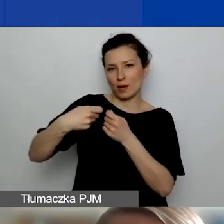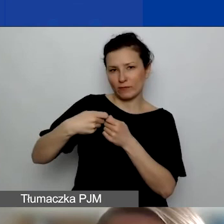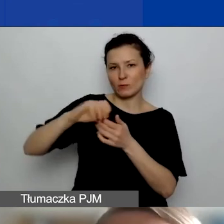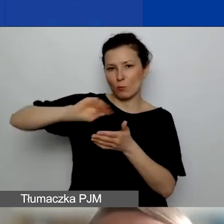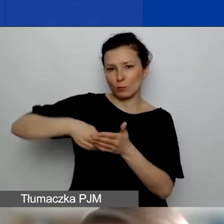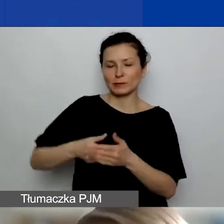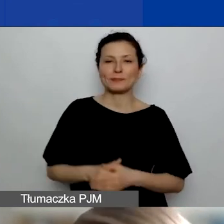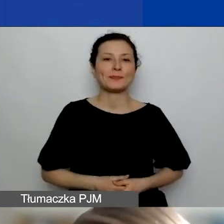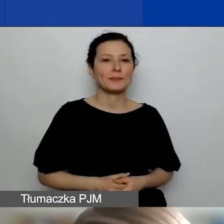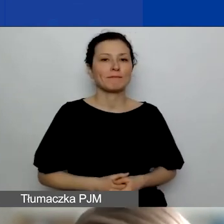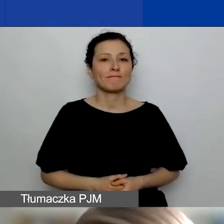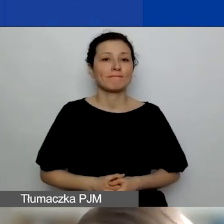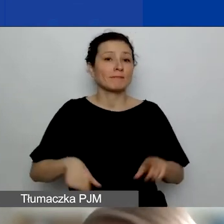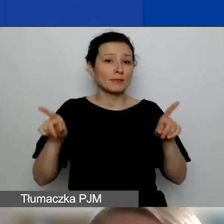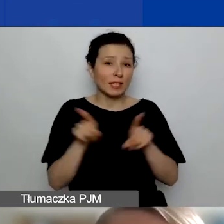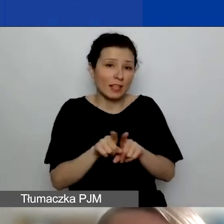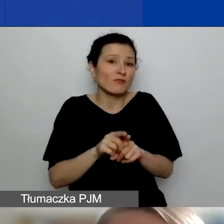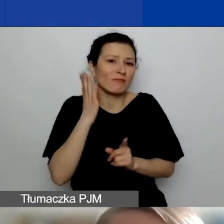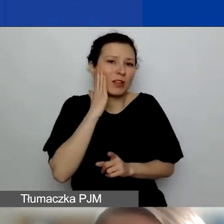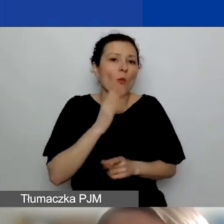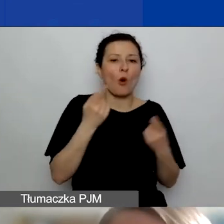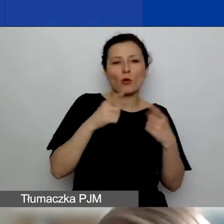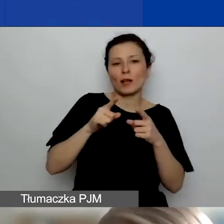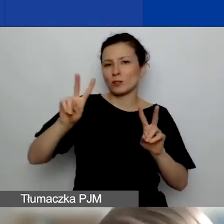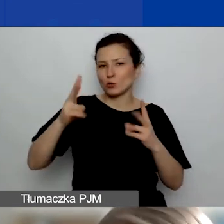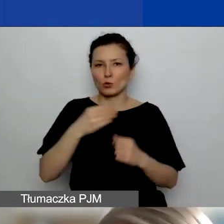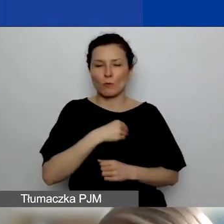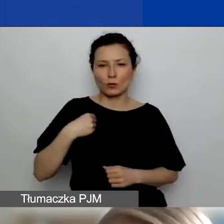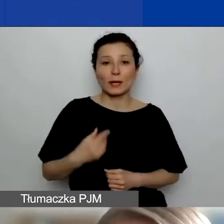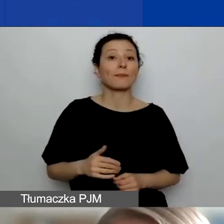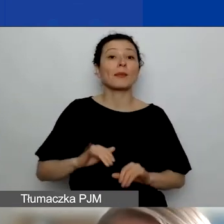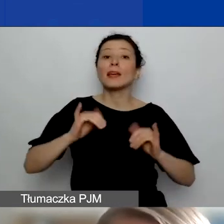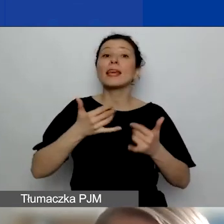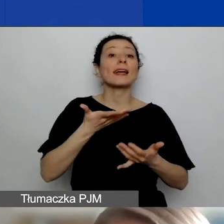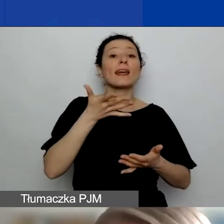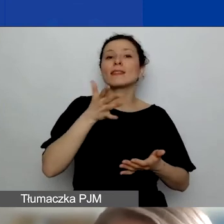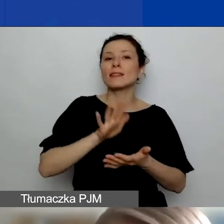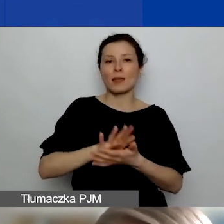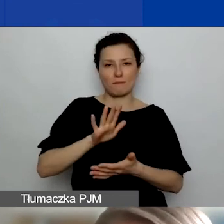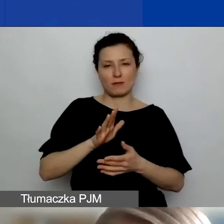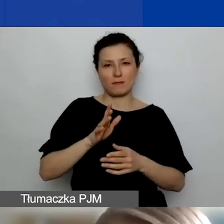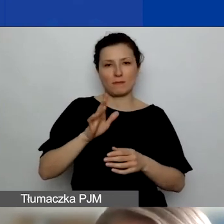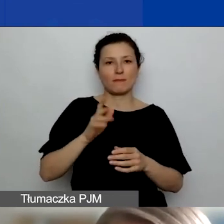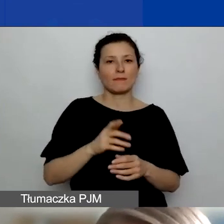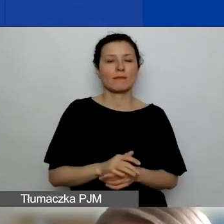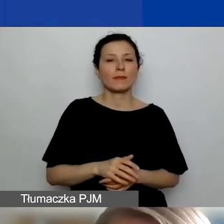Oczywiście także podmioty z Polski. Jakie typy podmiotów? Z każdego z tych państw, o których mówiłam,